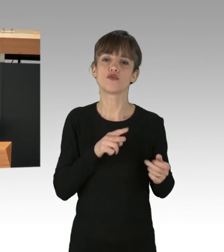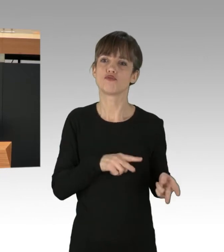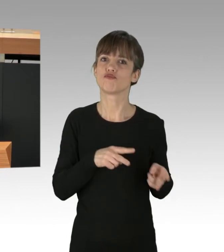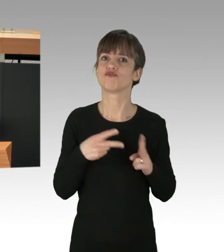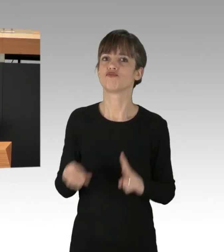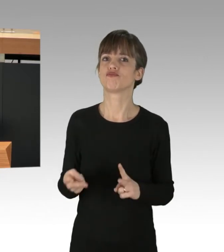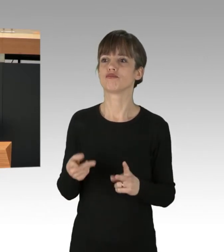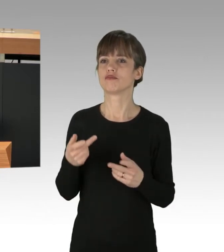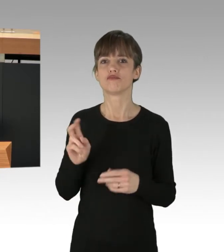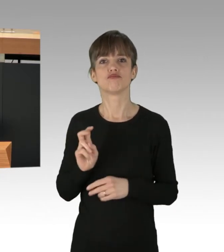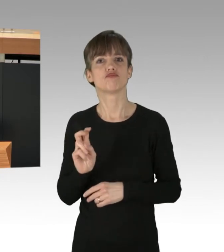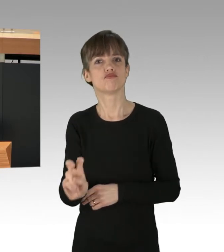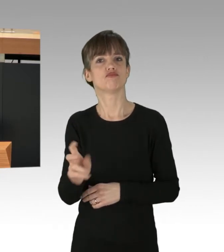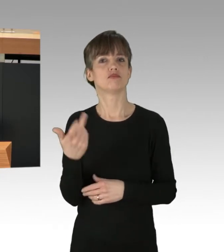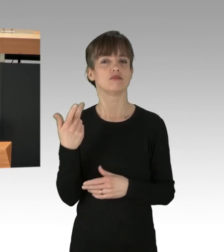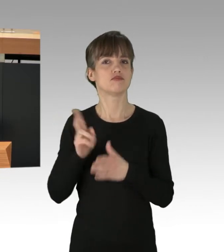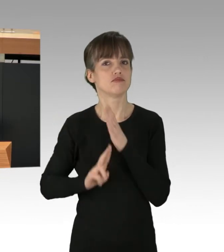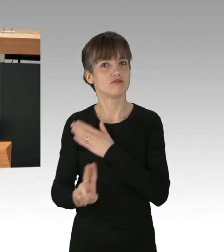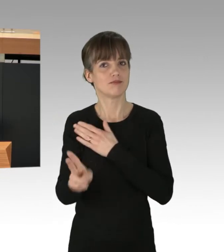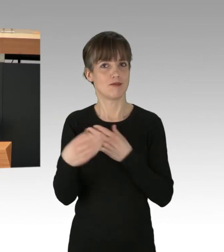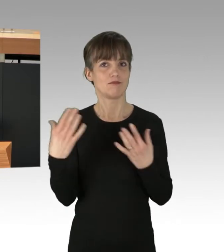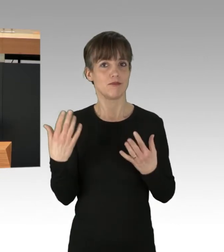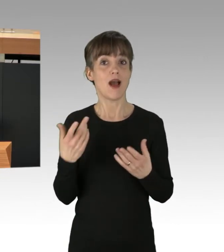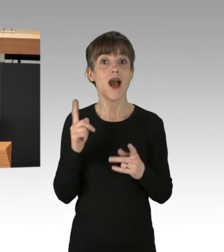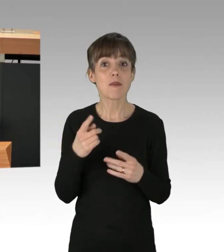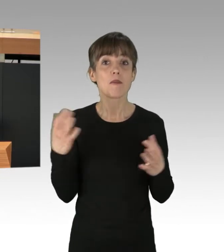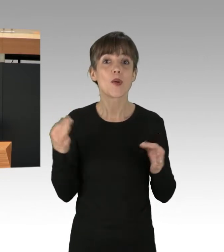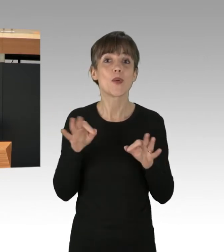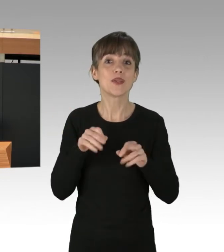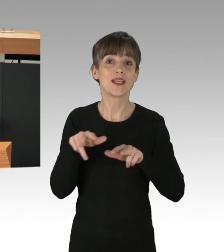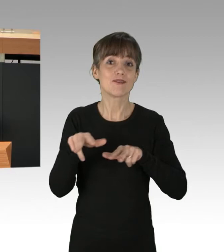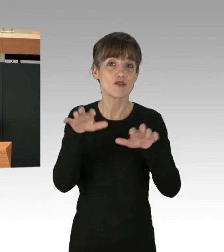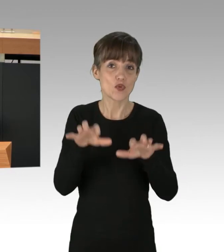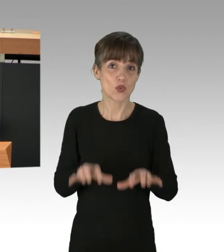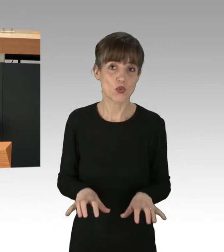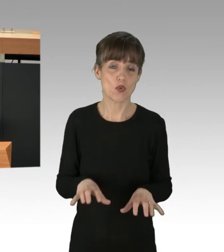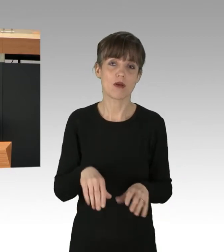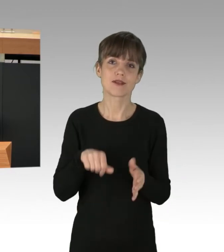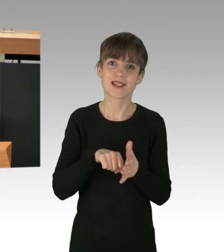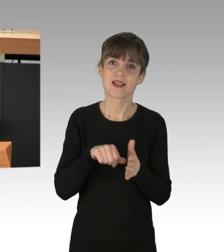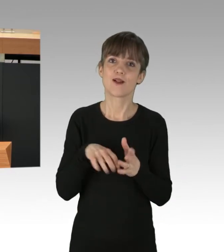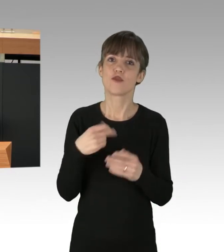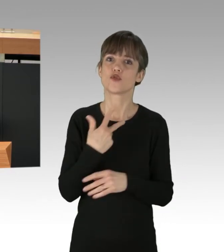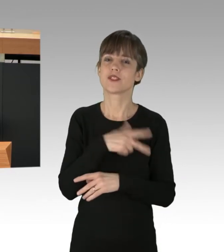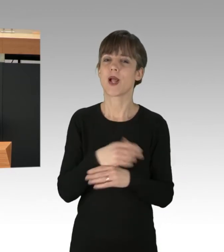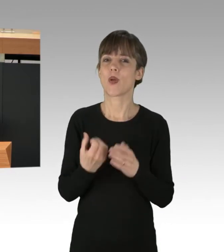aber wir brauchen eine gute Verkehrsinfrastruktur für alle. Zentral für den sozial-ökologischen Umbau des Berliner Verkehrs